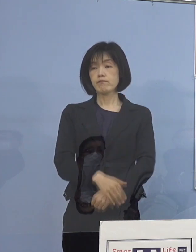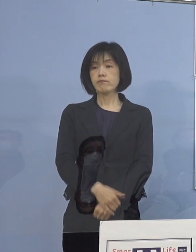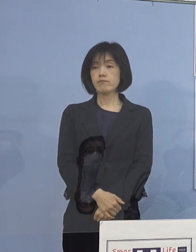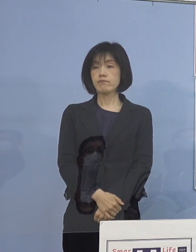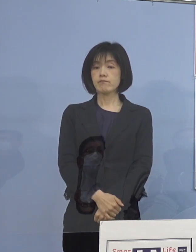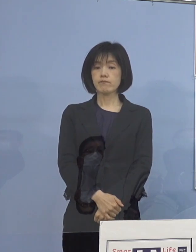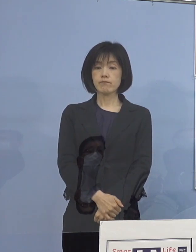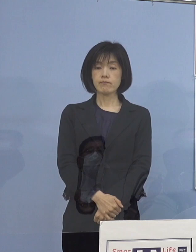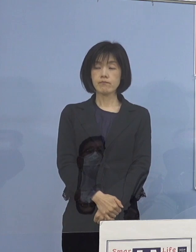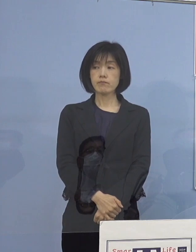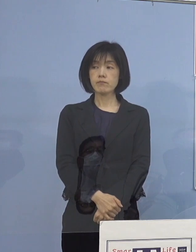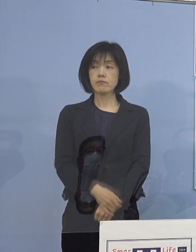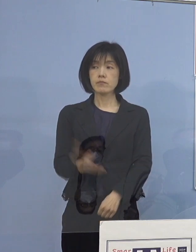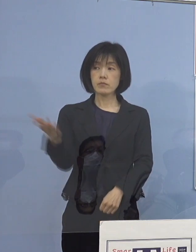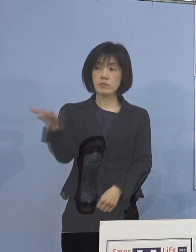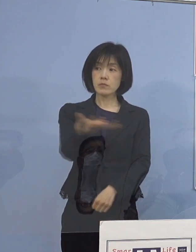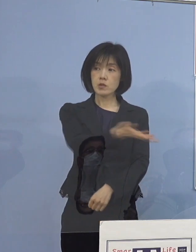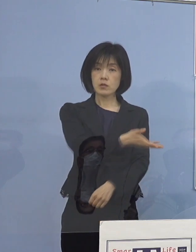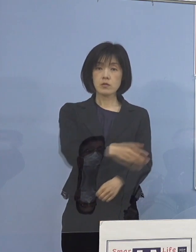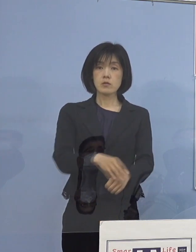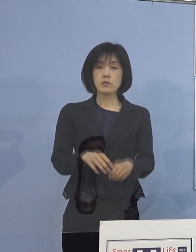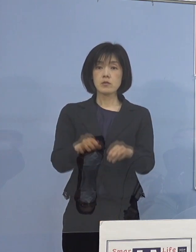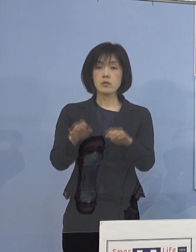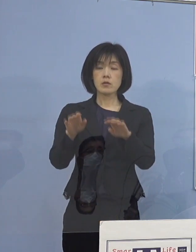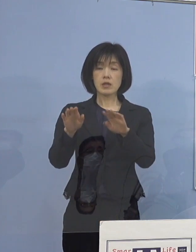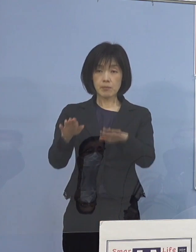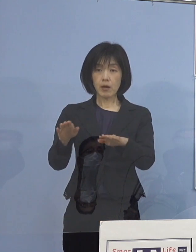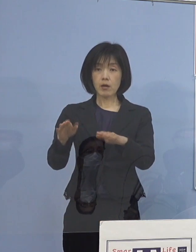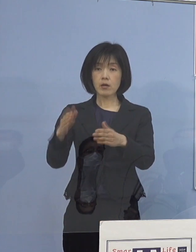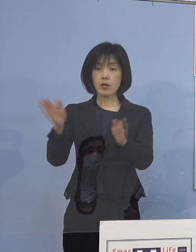（徳島新聞社） 一応現段階で止めているのは 救急受入だけということでしょうか